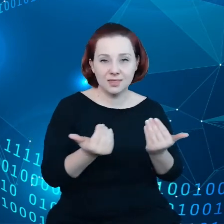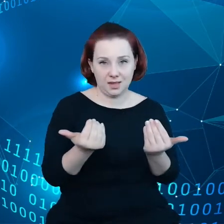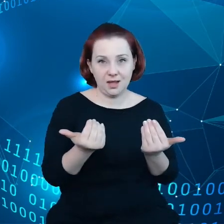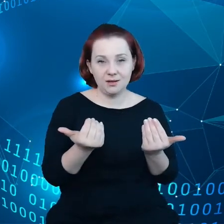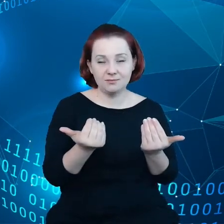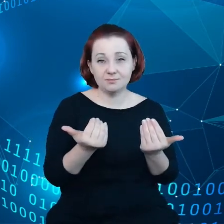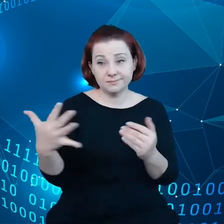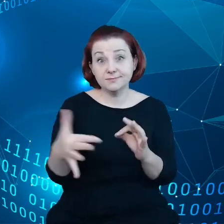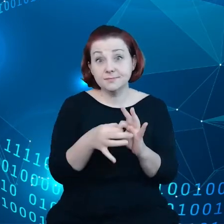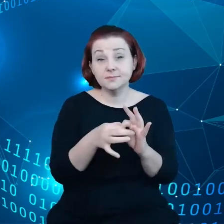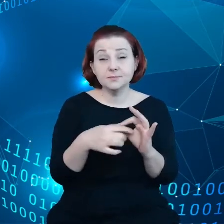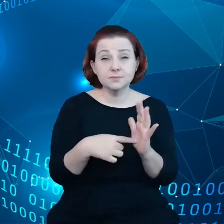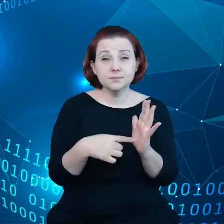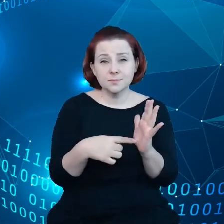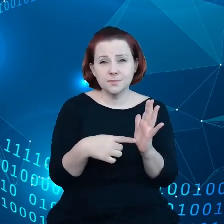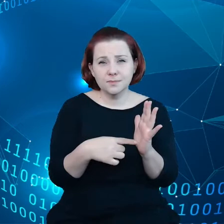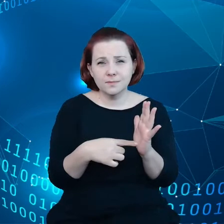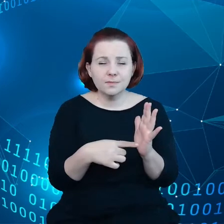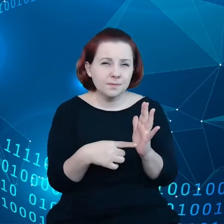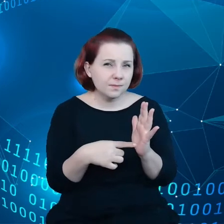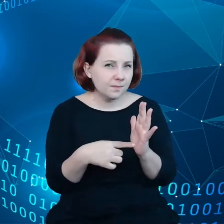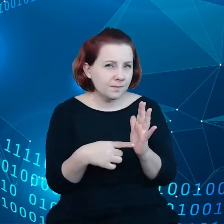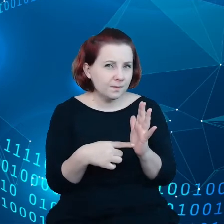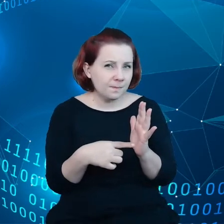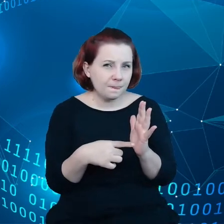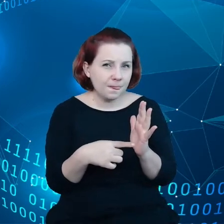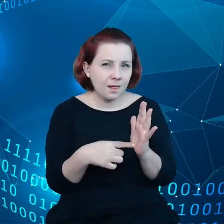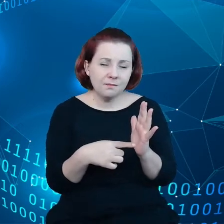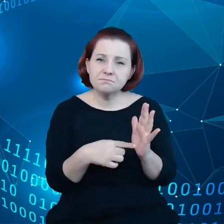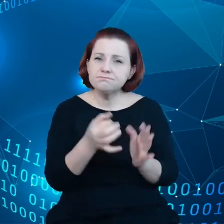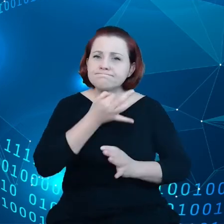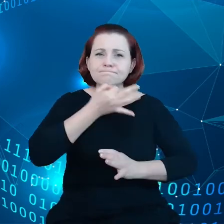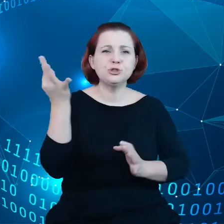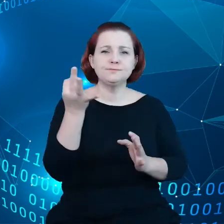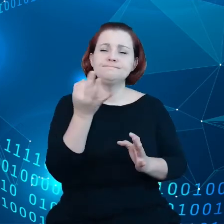wyrafinowanego oprogramowania, o którym wspomniałem.